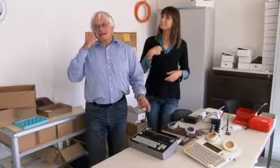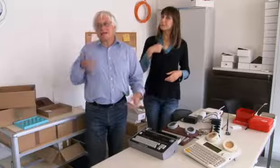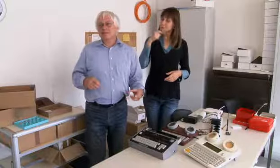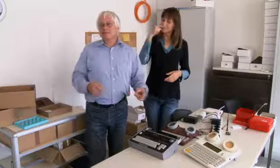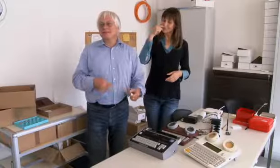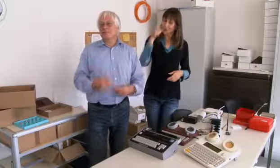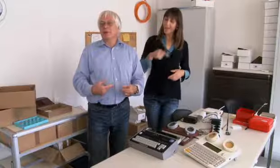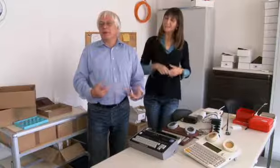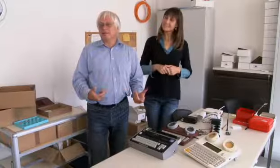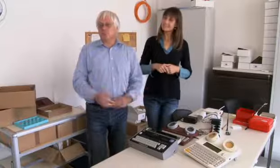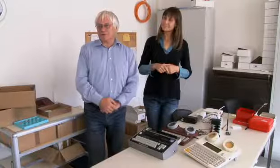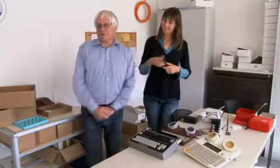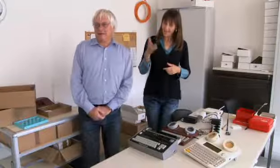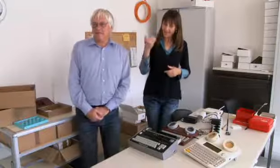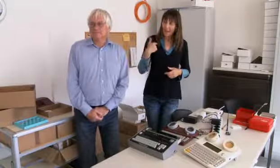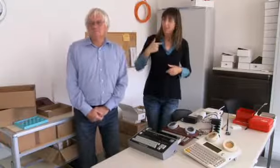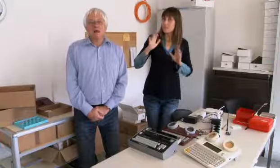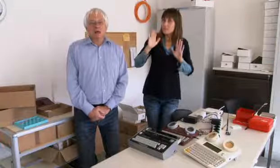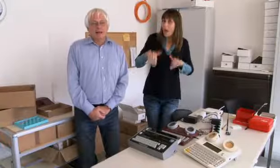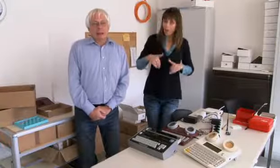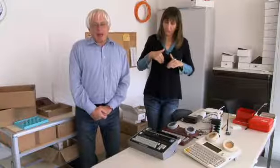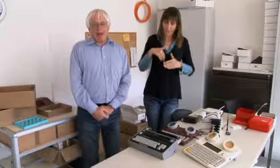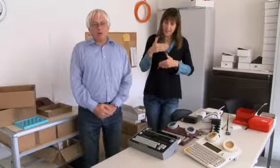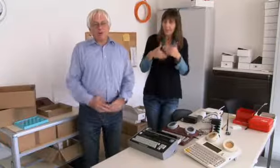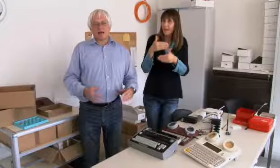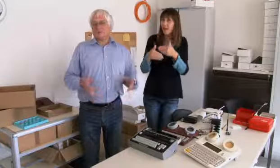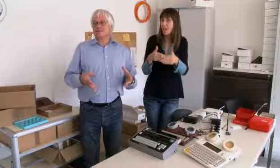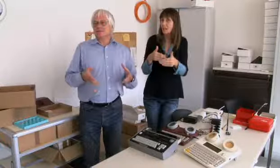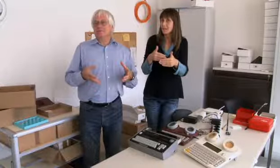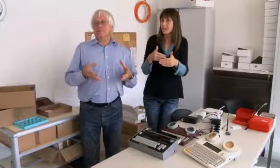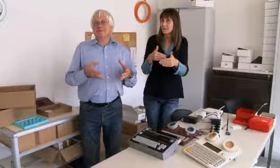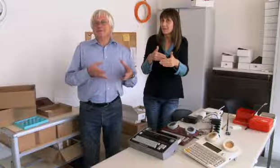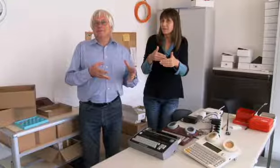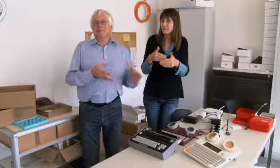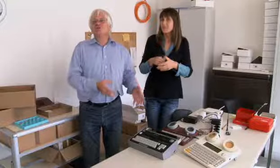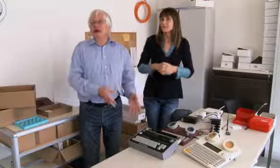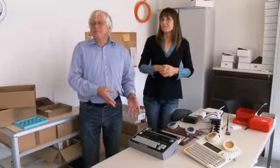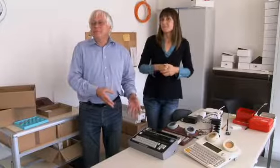Ich bin eigentlich schon etwas stolz dass ich das entwickeln durfte.